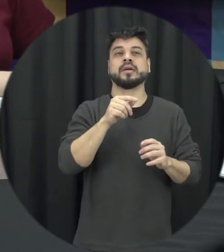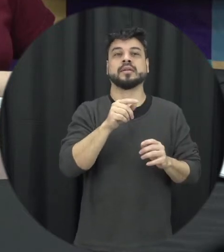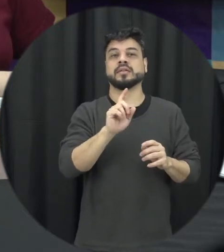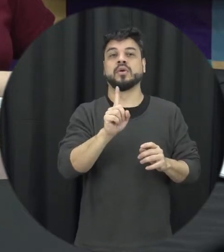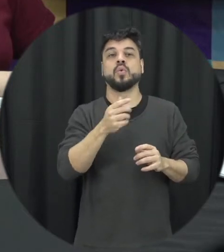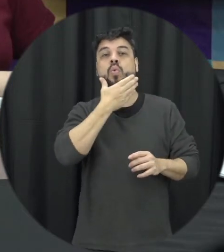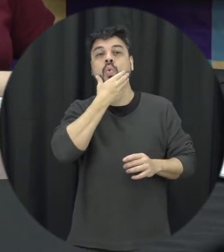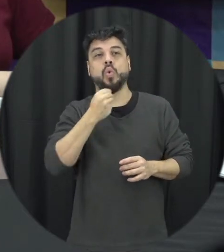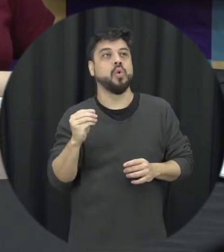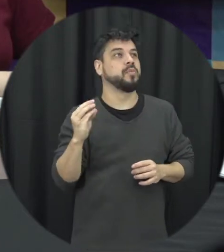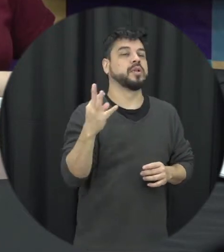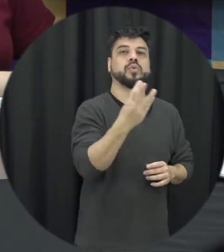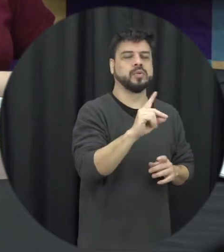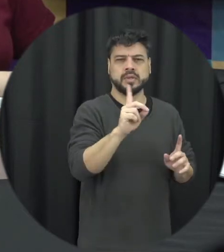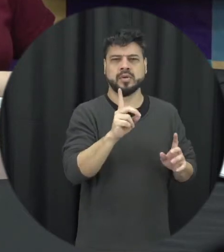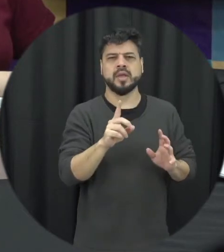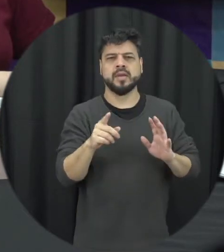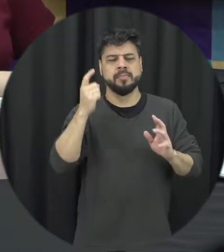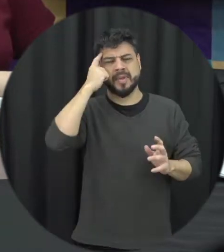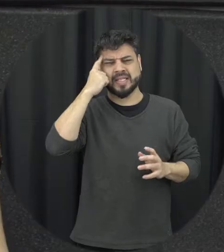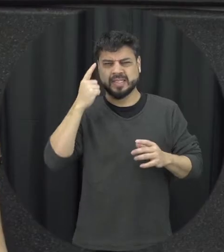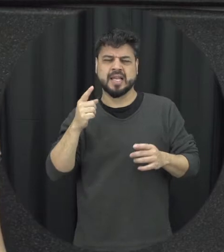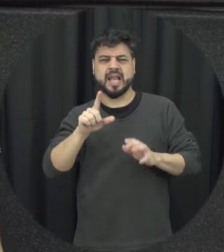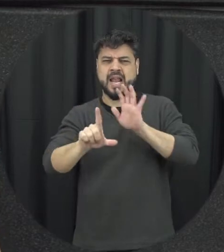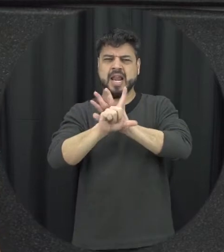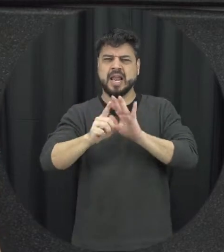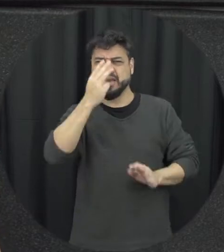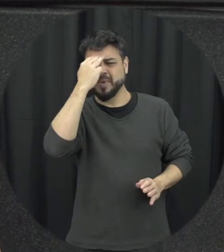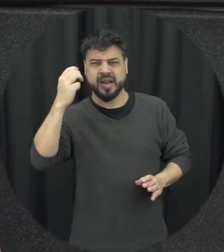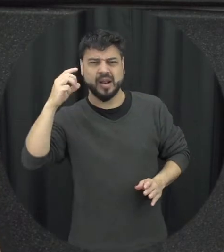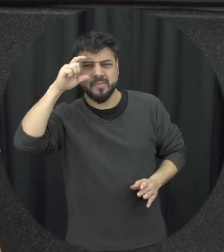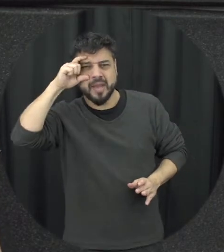homem de forma geral as vezes dessas pensar mas a Maria da Penha ela veio para punir os